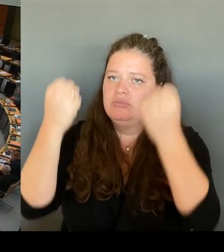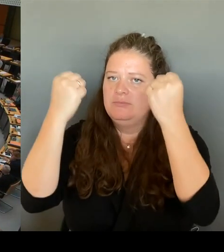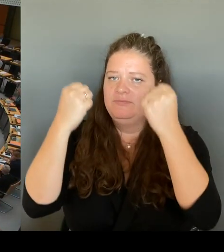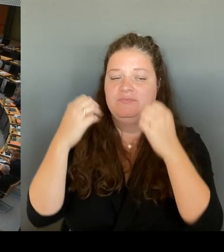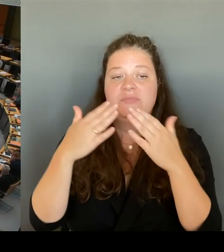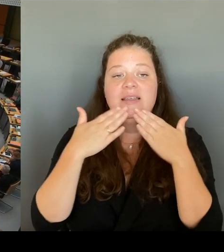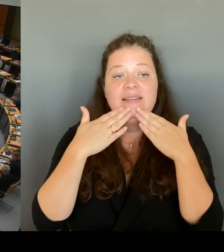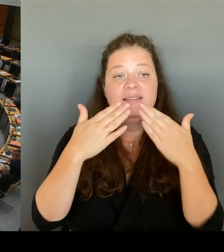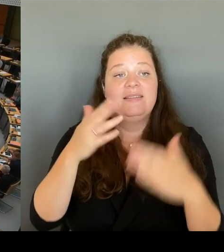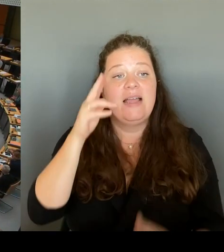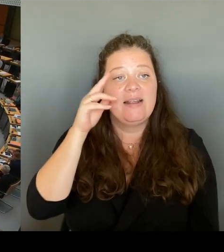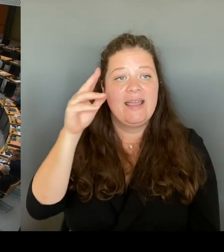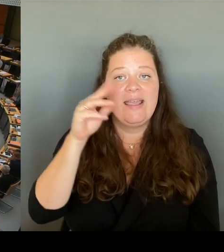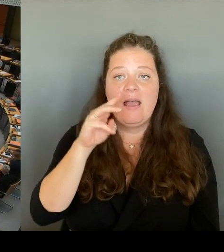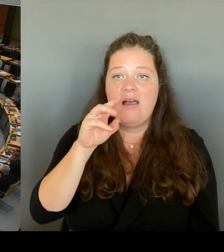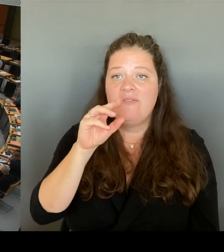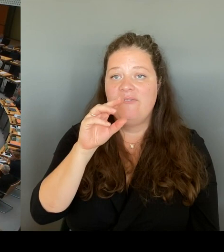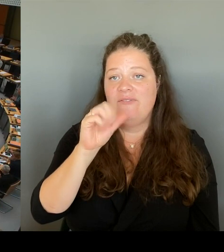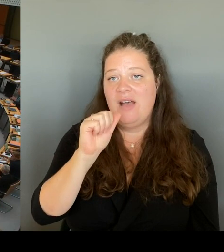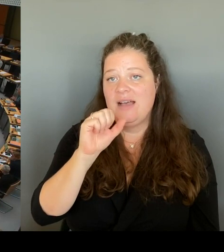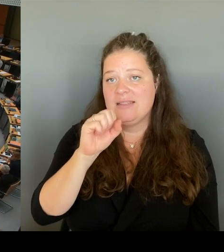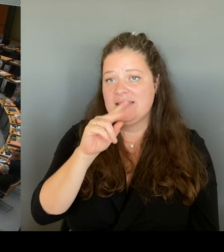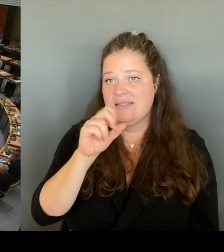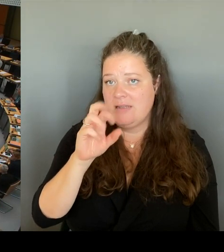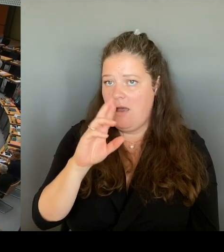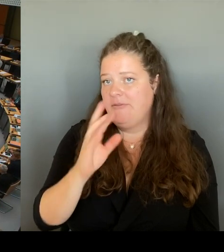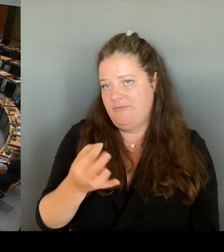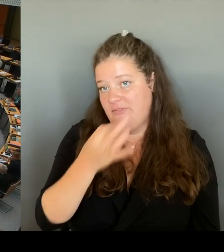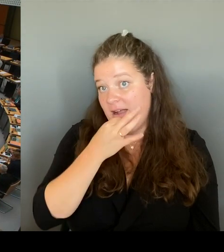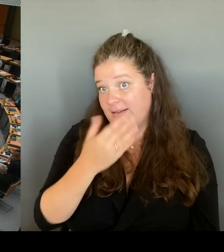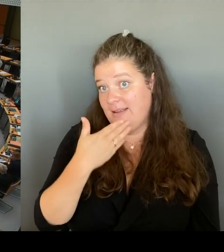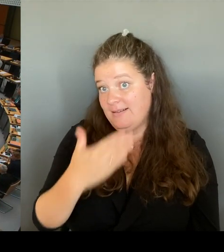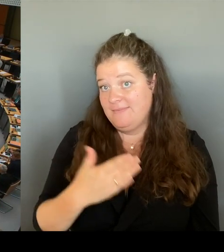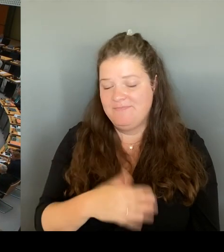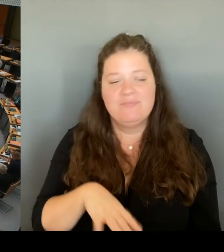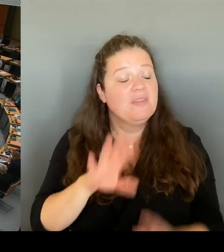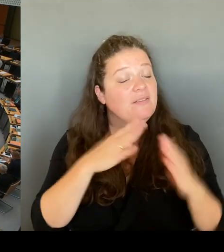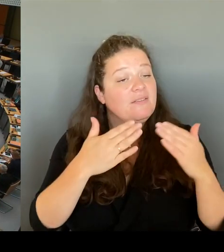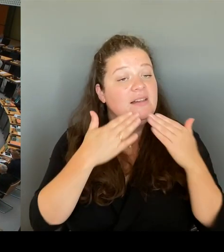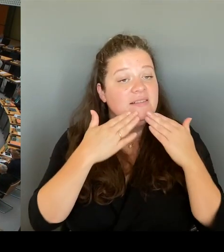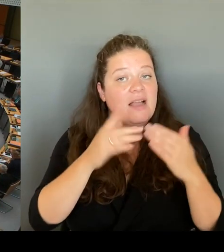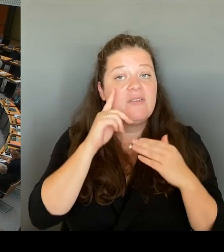(Rednerwechsel) Vielen Dank, Frau Senatorin. Dann geht die erste Nachfrage an den Kollegen Wansner. Bitte schön.